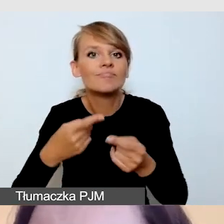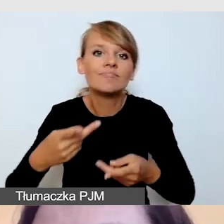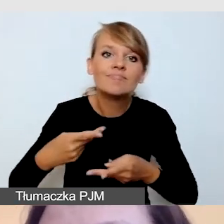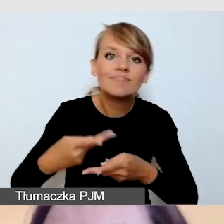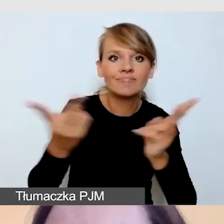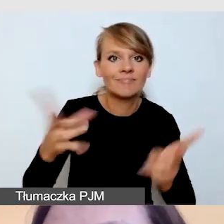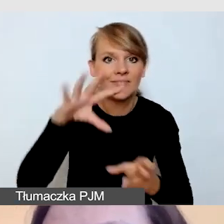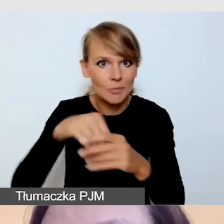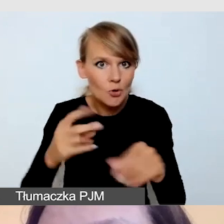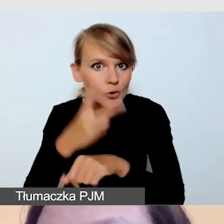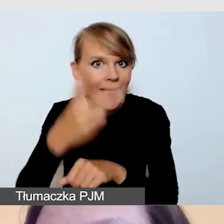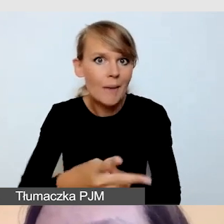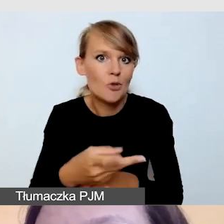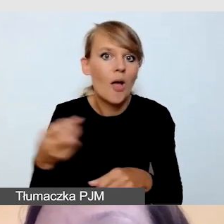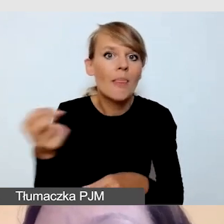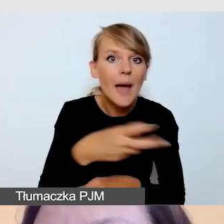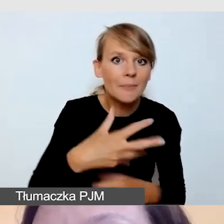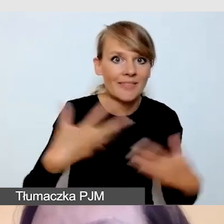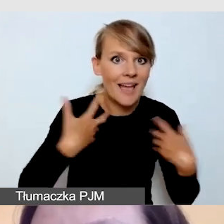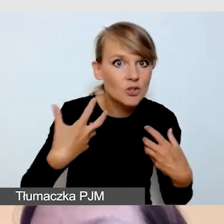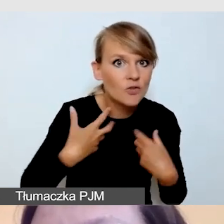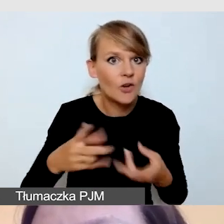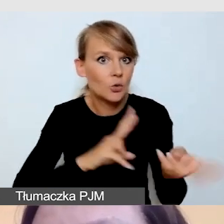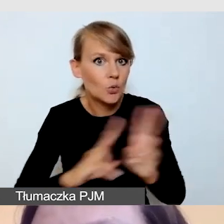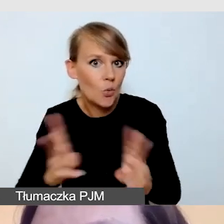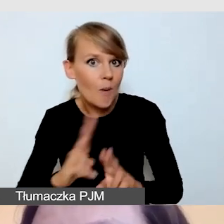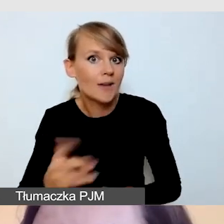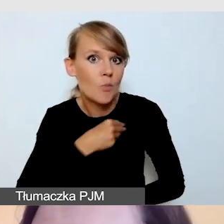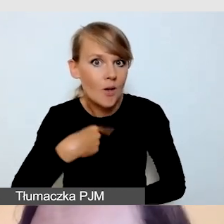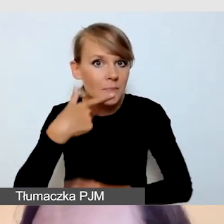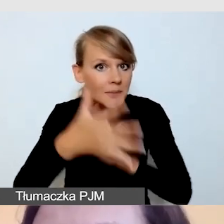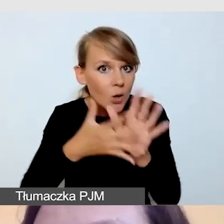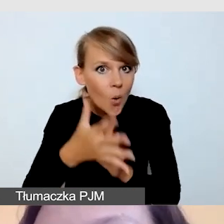z tłumaczem polskiego języka migowego i z audiodeskrypcją.